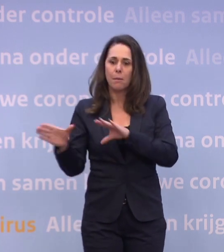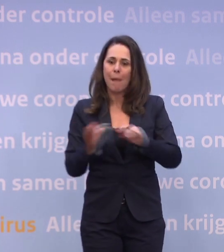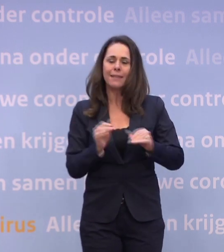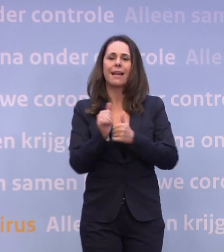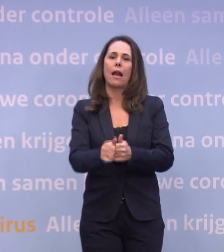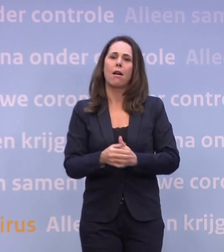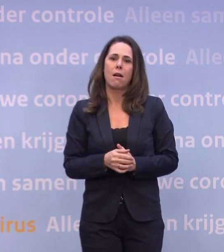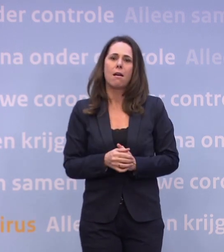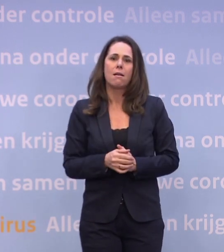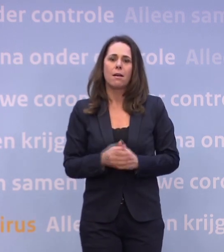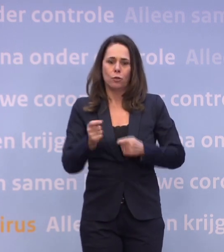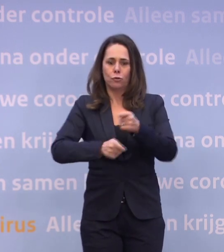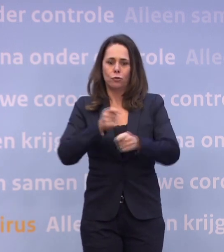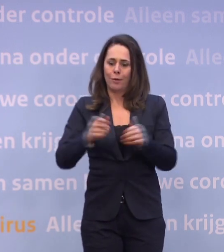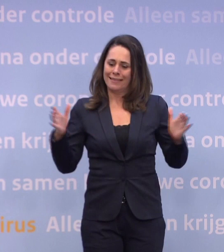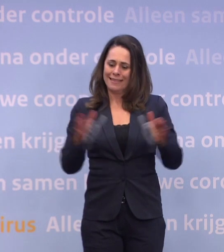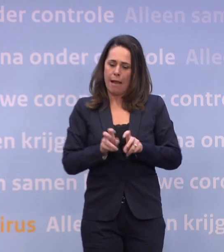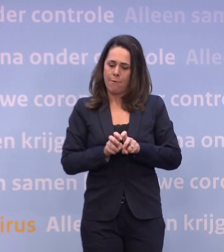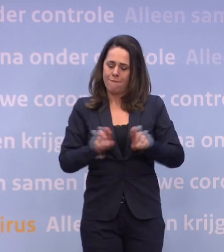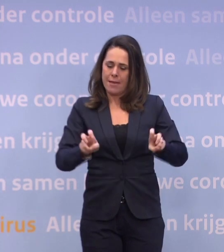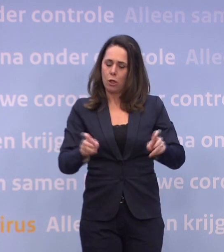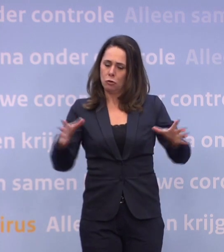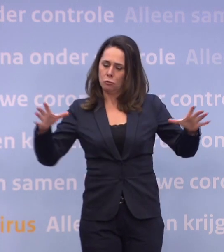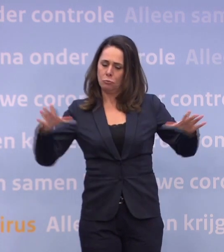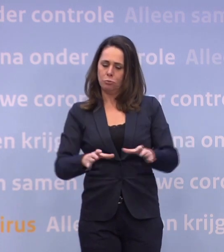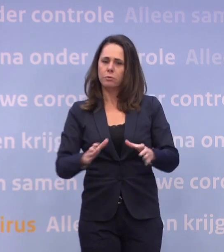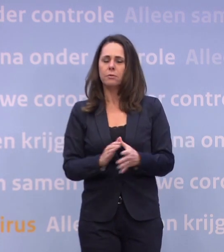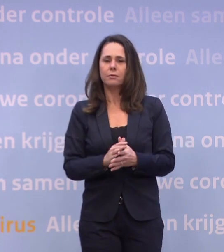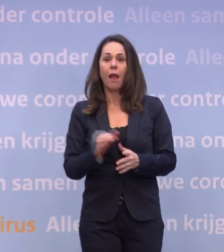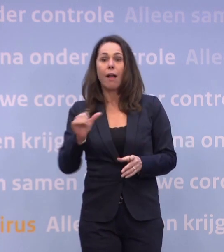...en zorgen dat we met elkaar dat virus eronder krijgen. Want anders zullen we iets heel anders zien.